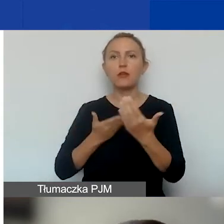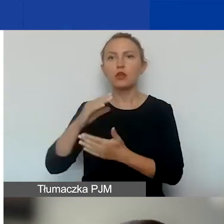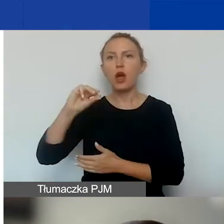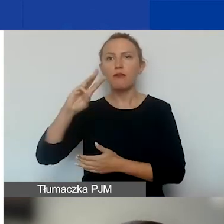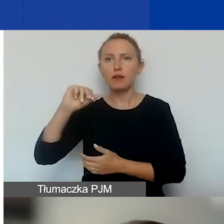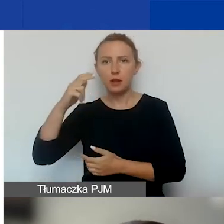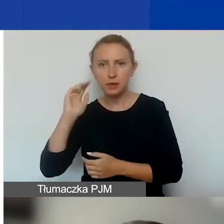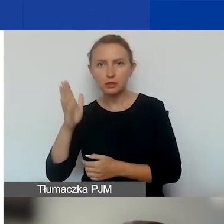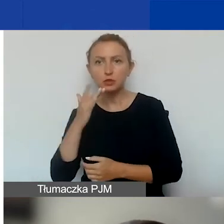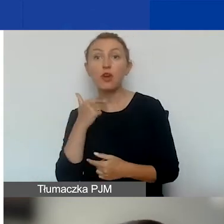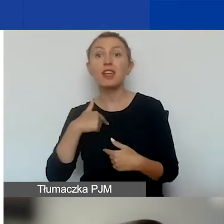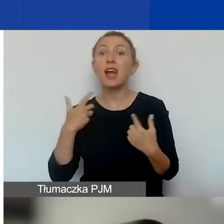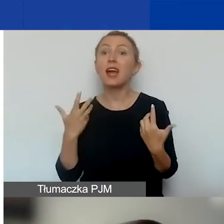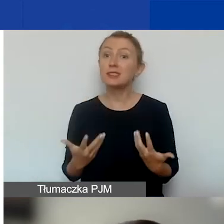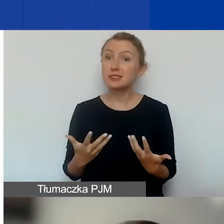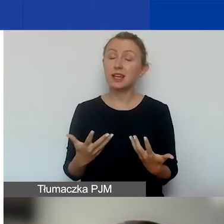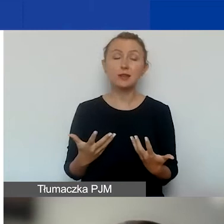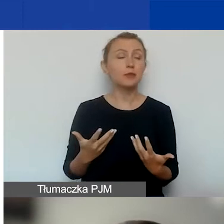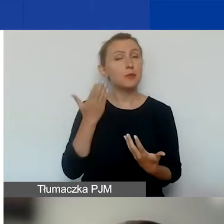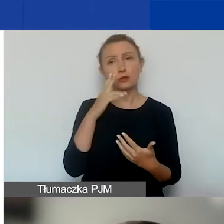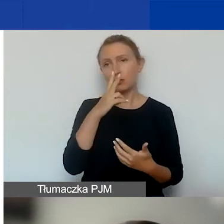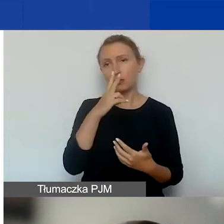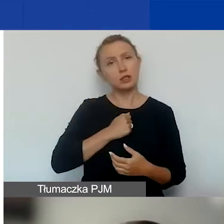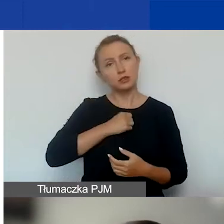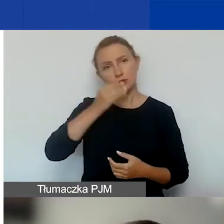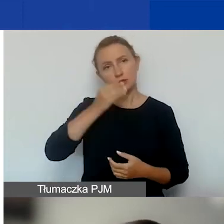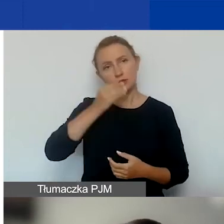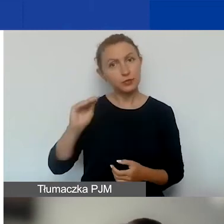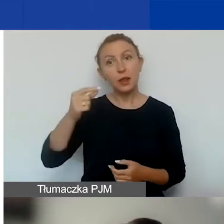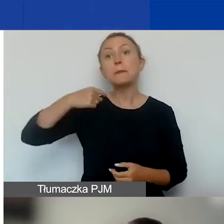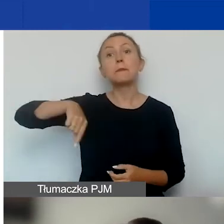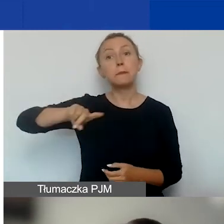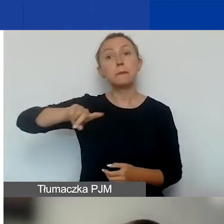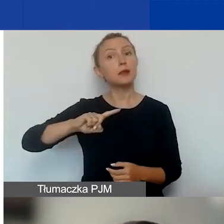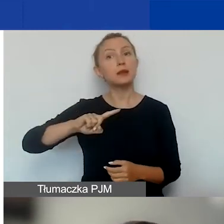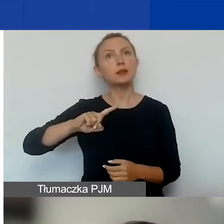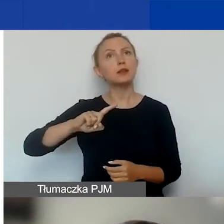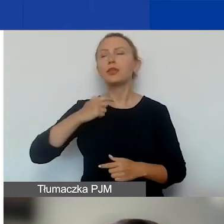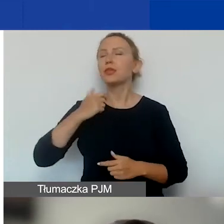Ale ja bym chciała tutaj bardzo podkreślić, że my nie urządzamy konkursu na to,